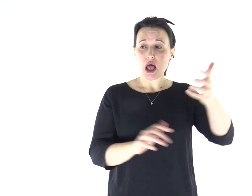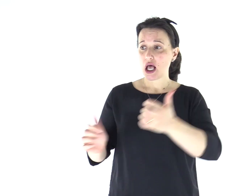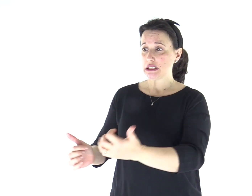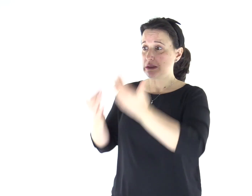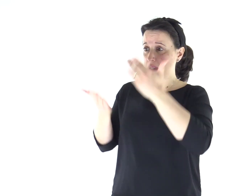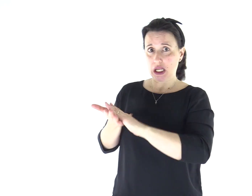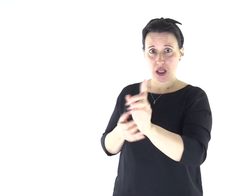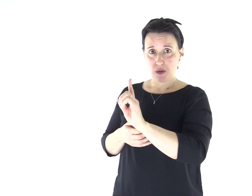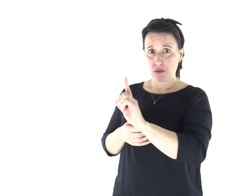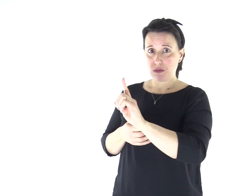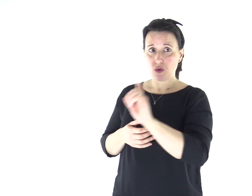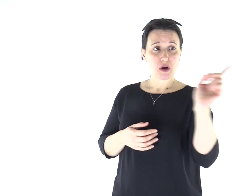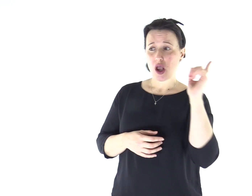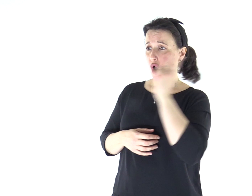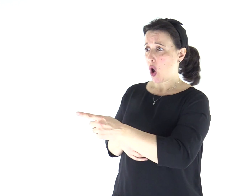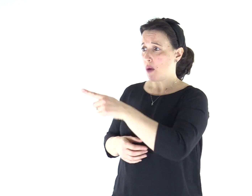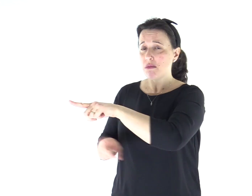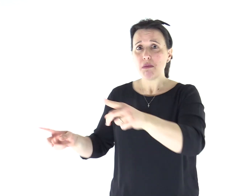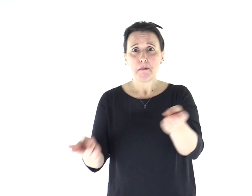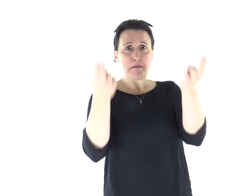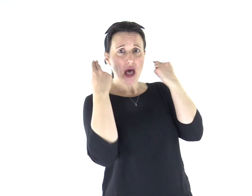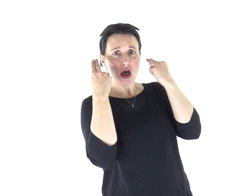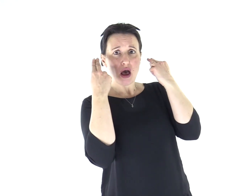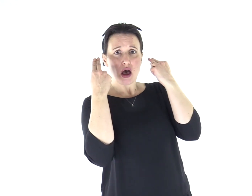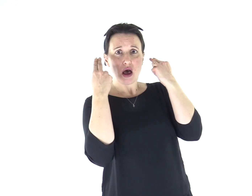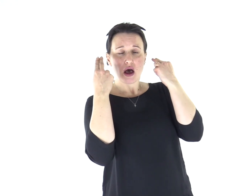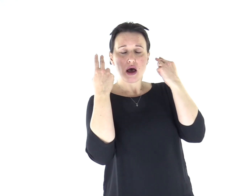Comanda persino agli spiriti impuri e gli obbediscono!».